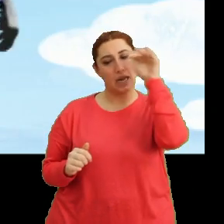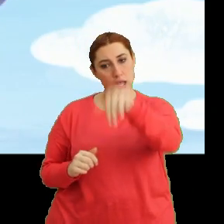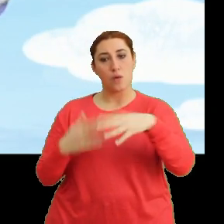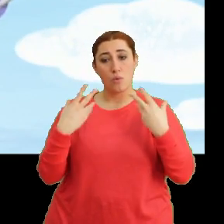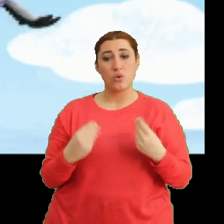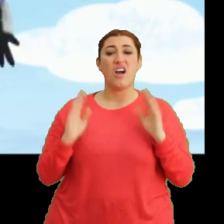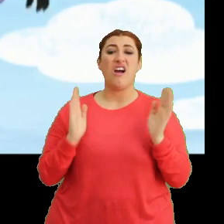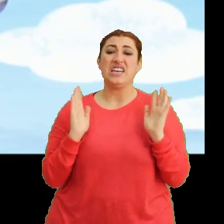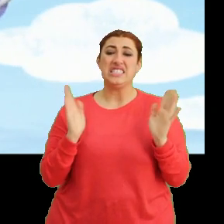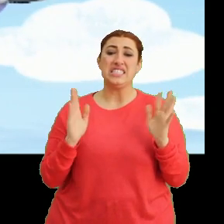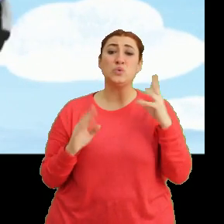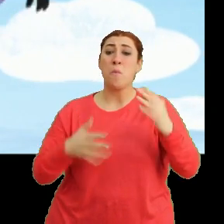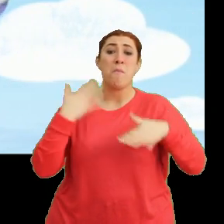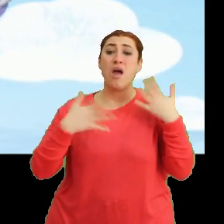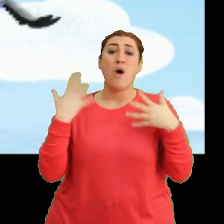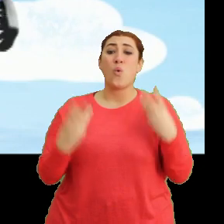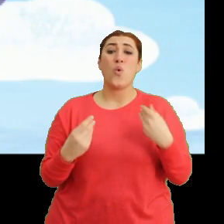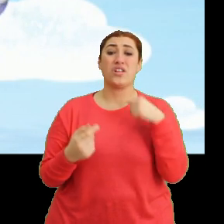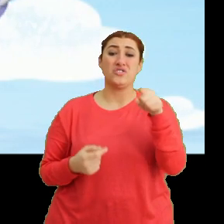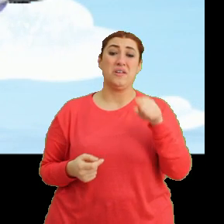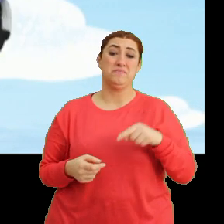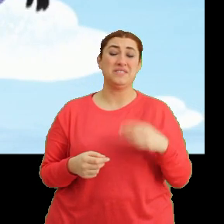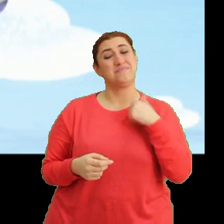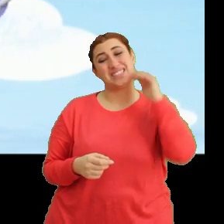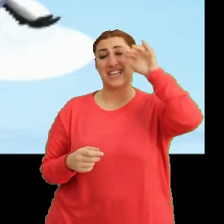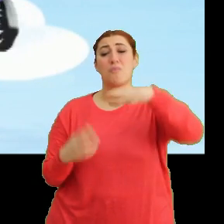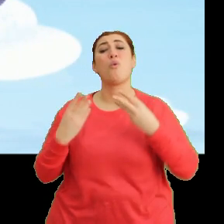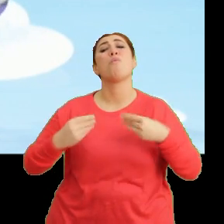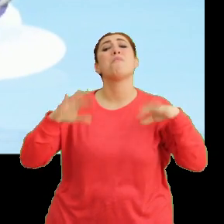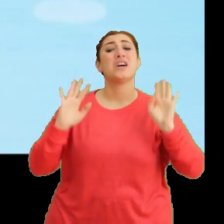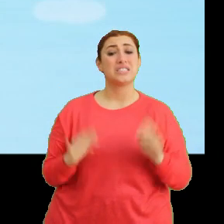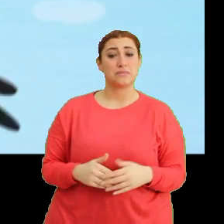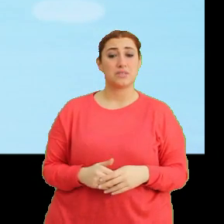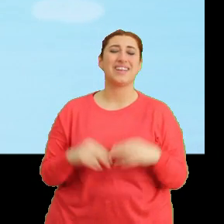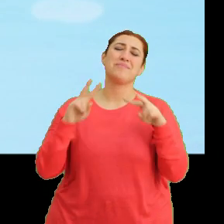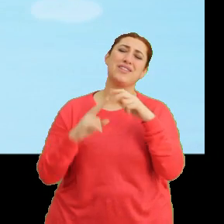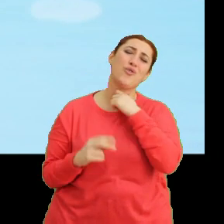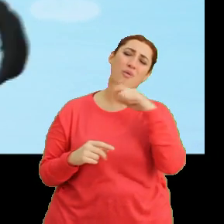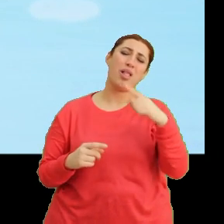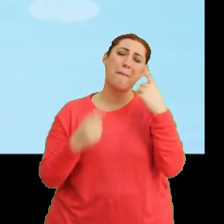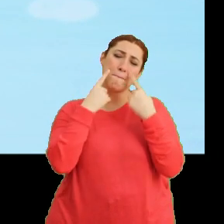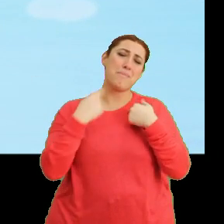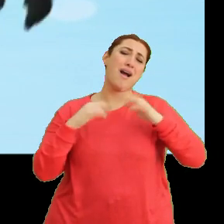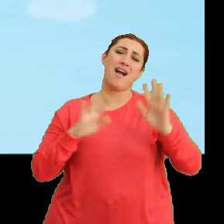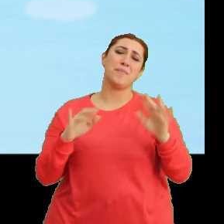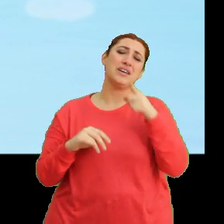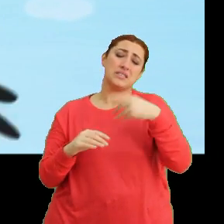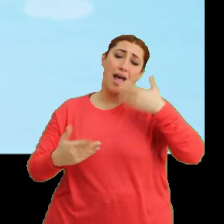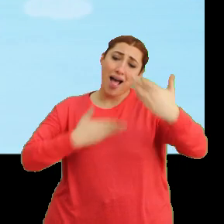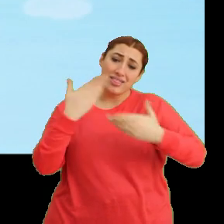Ay... çok merek edeceğim sizi. Biz de gelsek olmaz mı? Mila, lütfen öyle bakma. Size anlattım nedenini.